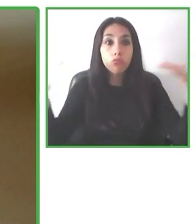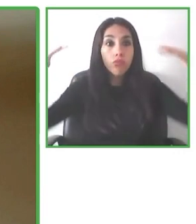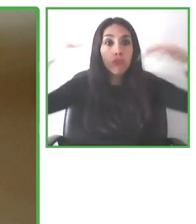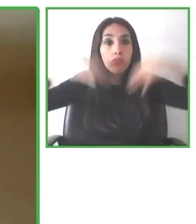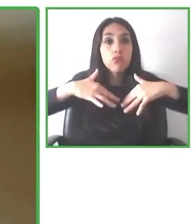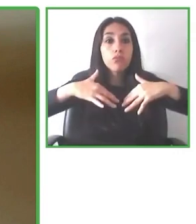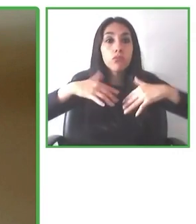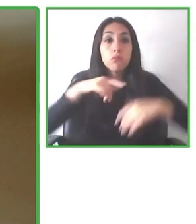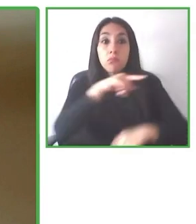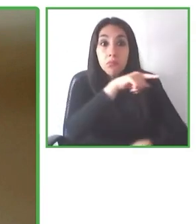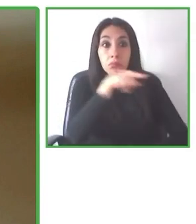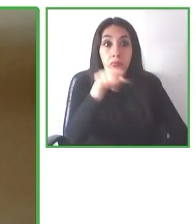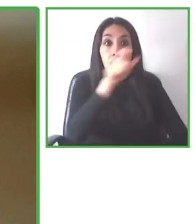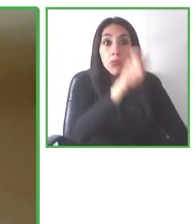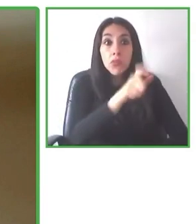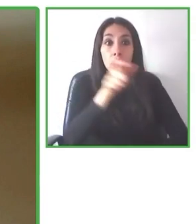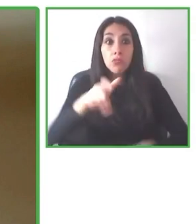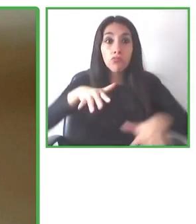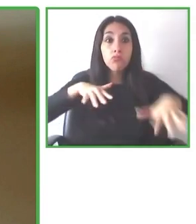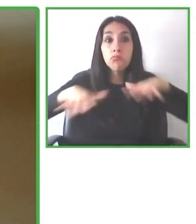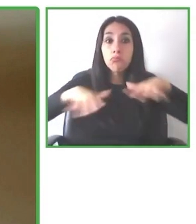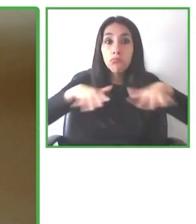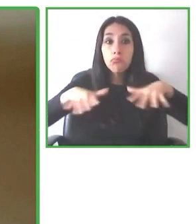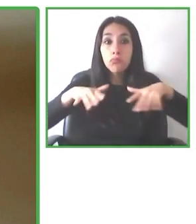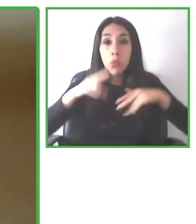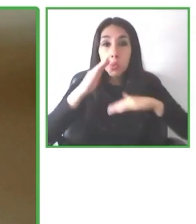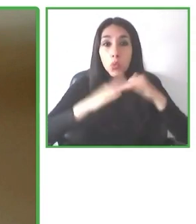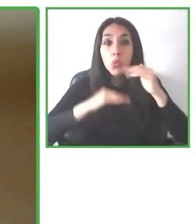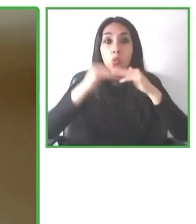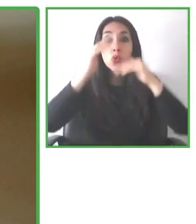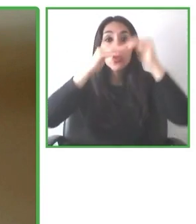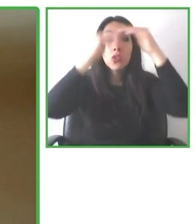experiencia en marketing, trabajando en startups, agencias digitales y grandes